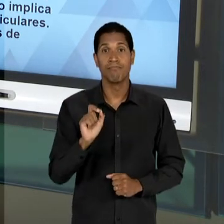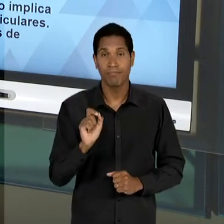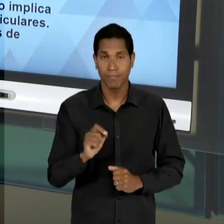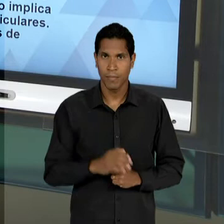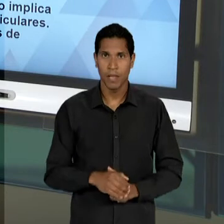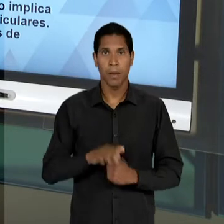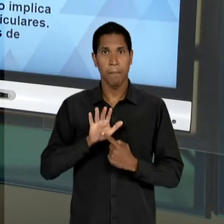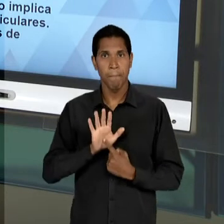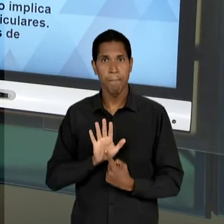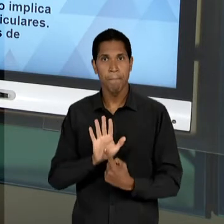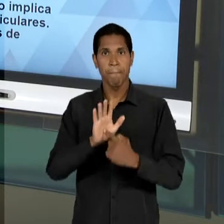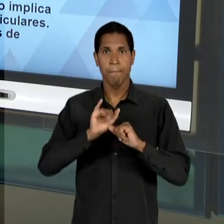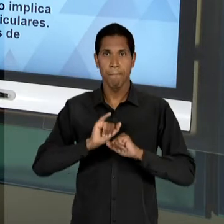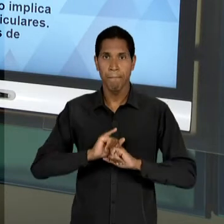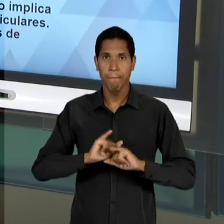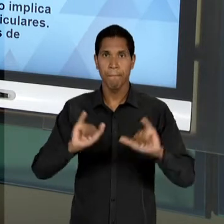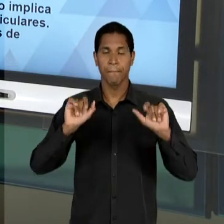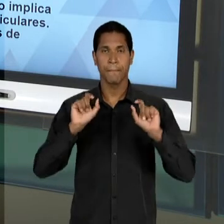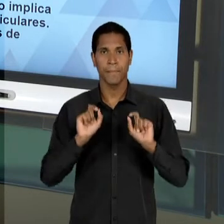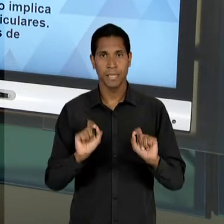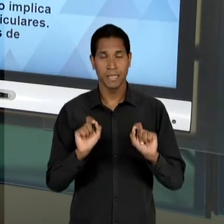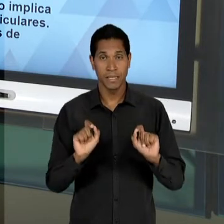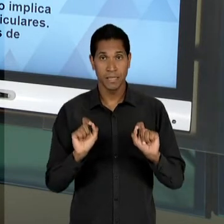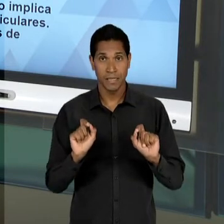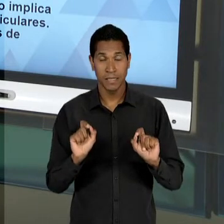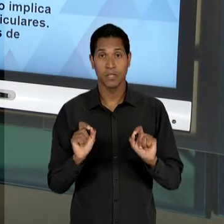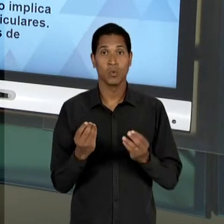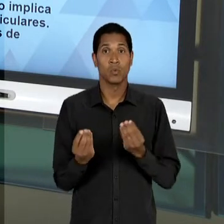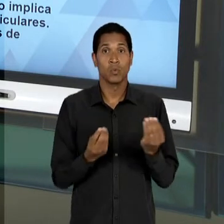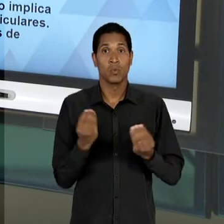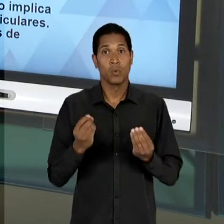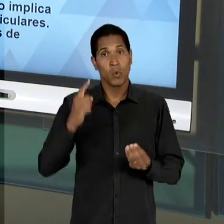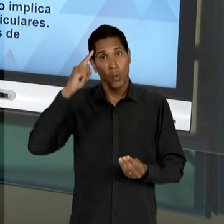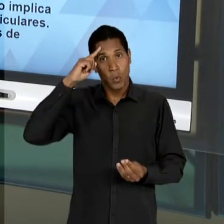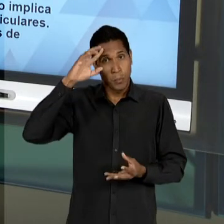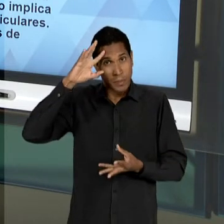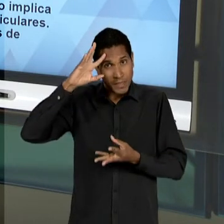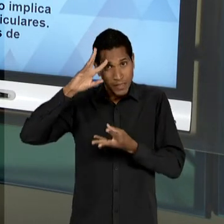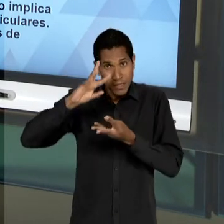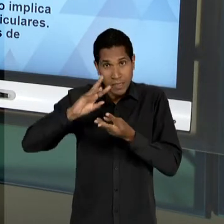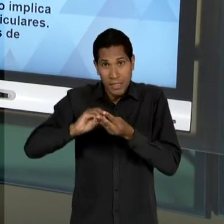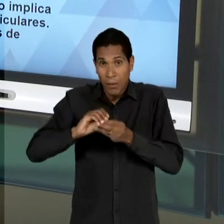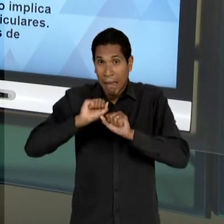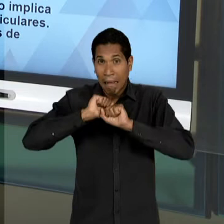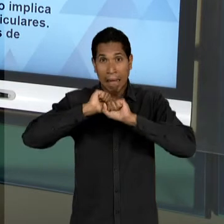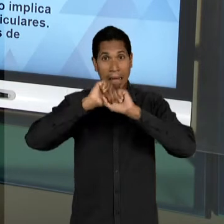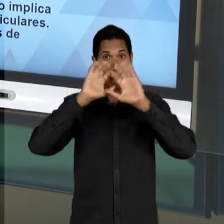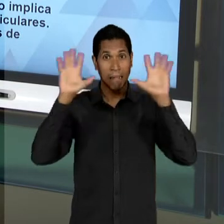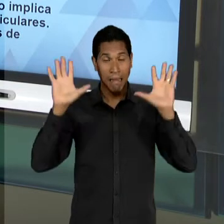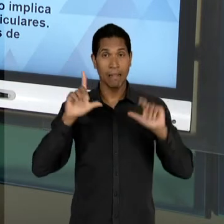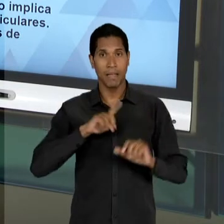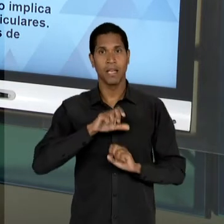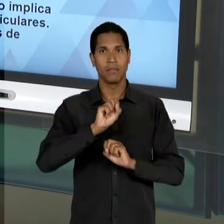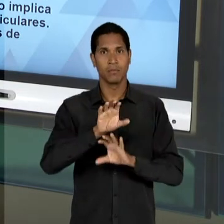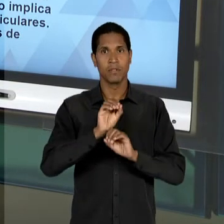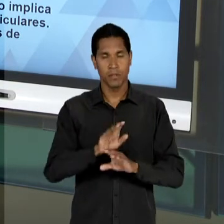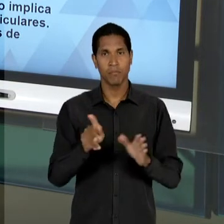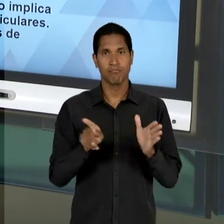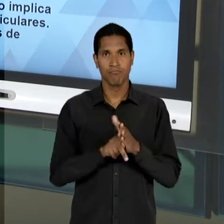FORMA INILUDÍVEL A COMPREENSÃO DE EDUCAÇÃO ELA ESTÁ NO DEBATE PÚBLICO, ELA NÃO É OBJETO APENAS